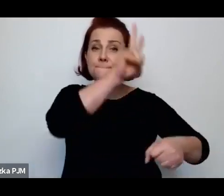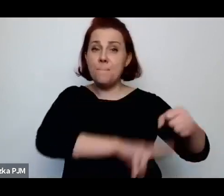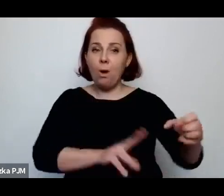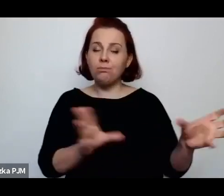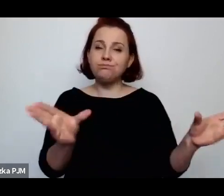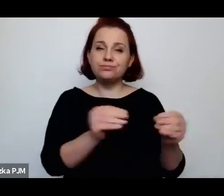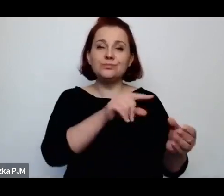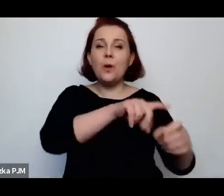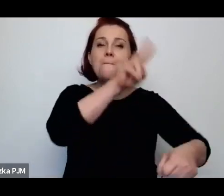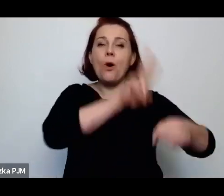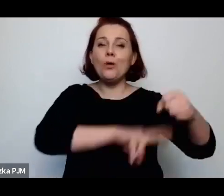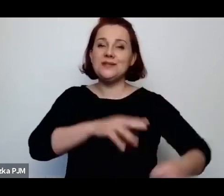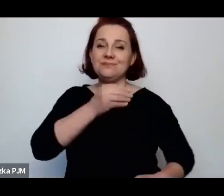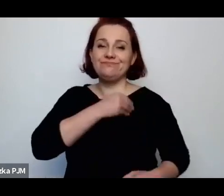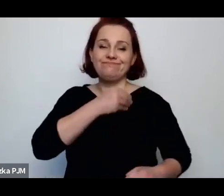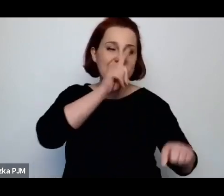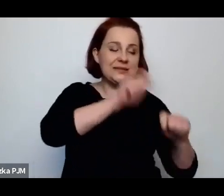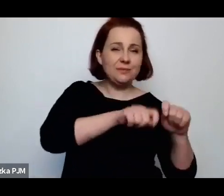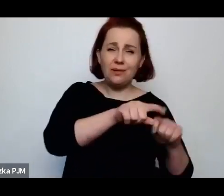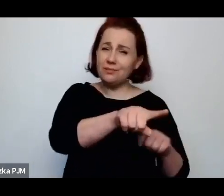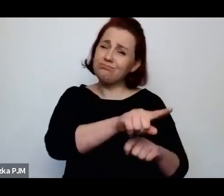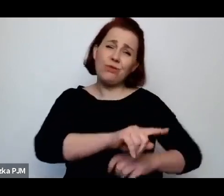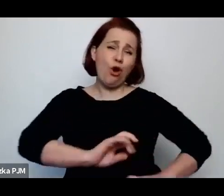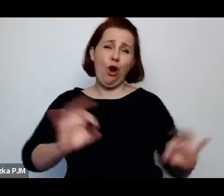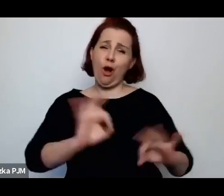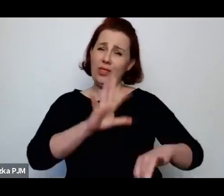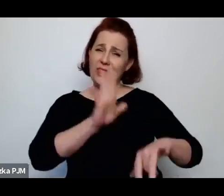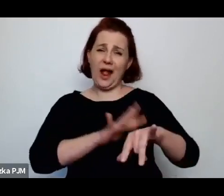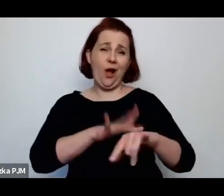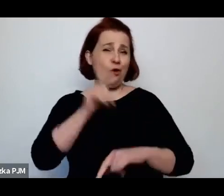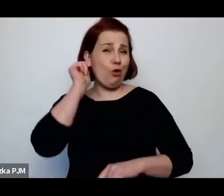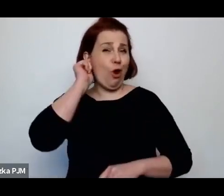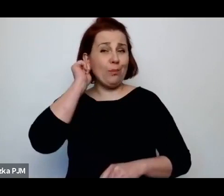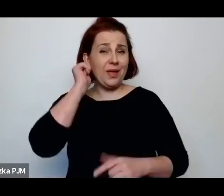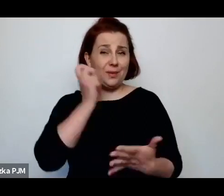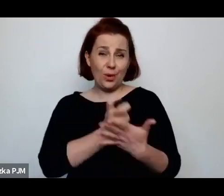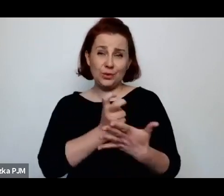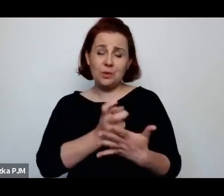gdzie te kobiety po prostu straszliwie traktowano, były zatrzymywane